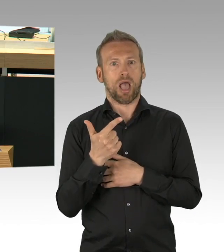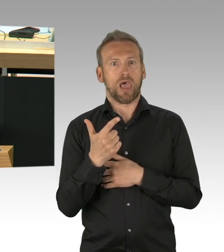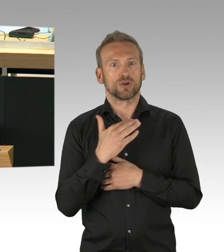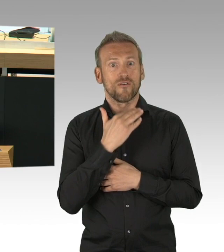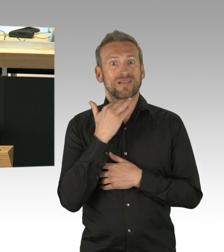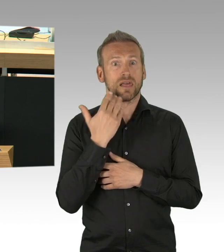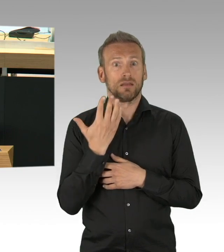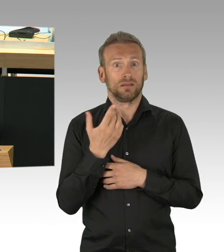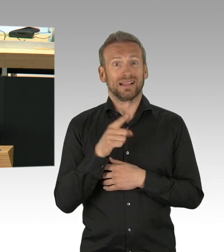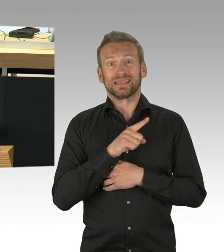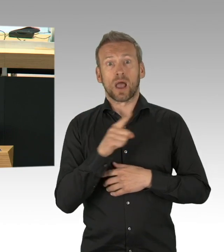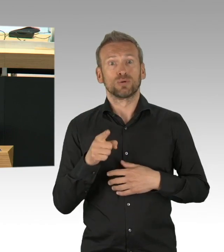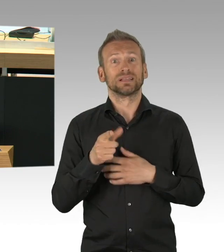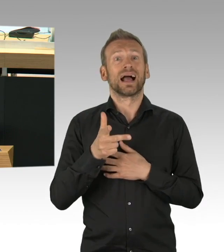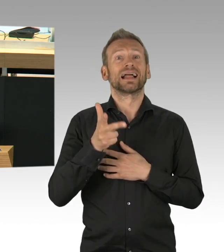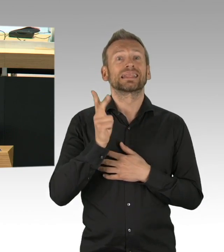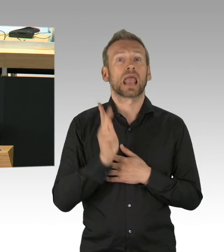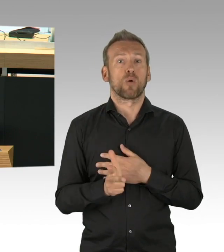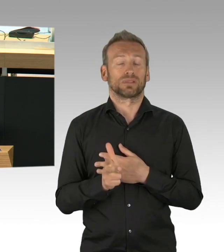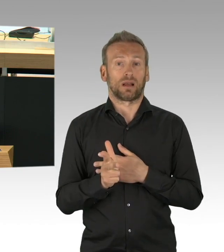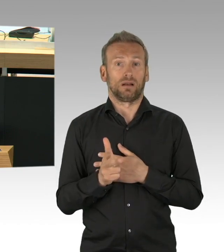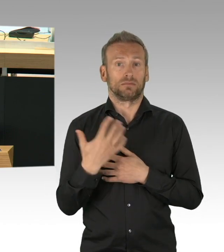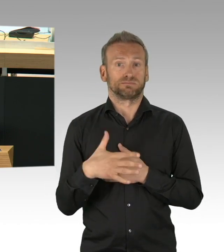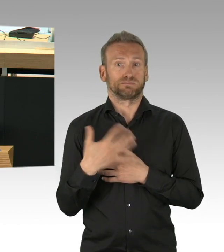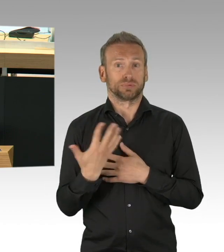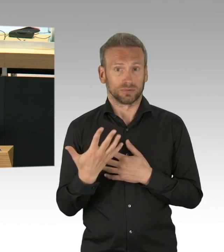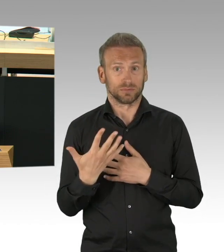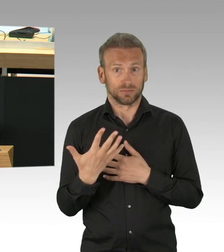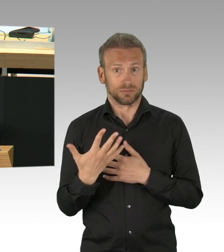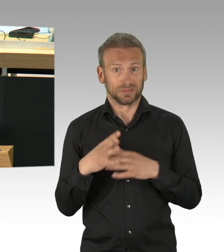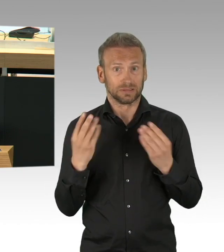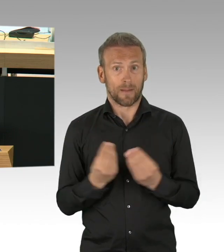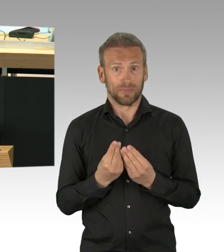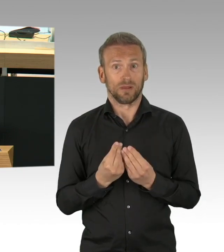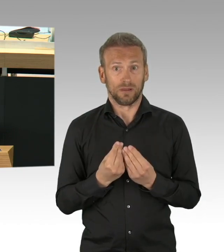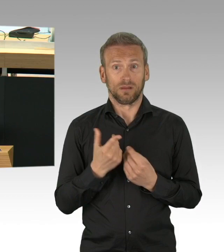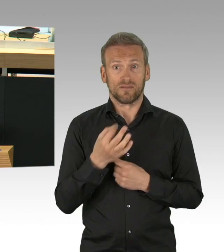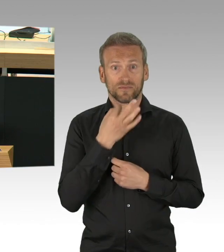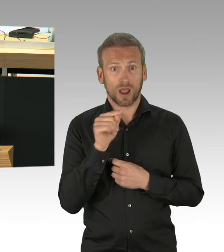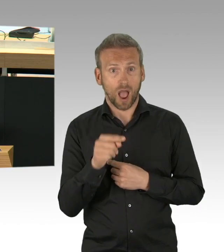war es besser die Notbremse zu ziehen als es laufen zu lassen, wie gesagt, im Nachhinein sind wir schlauer,